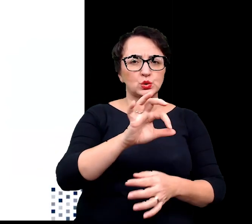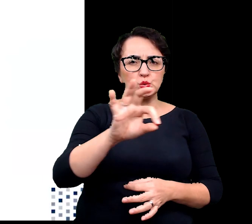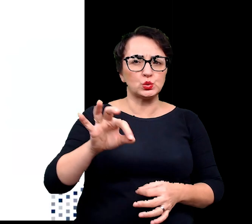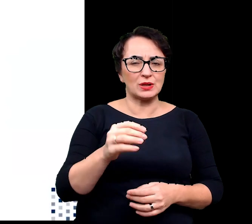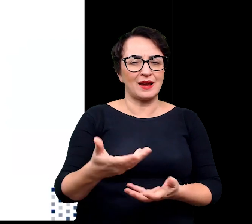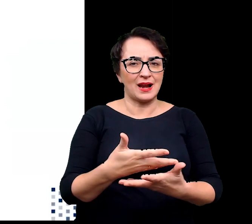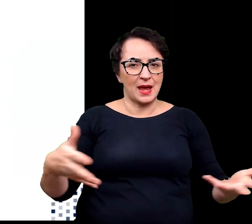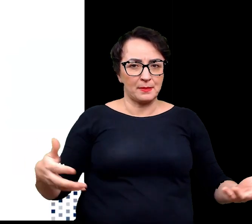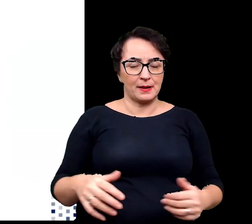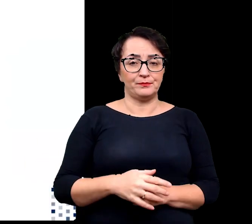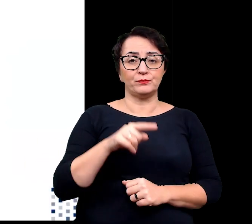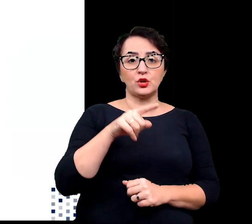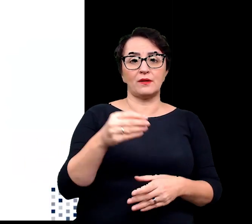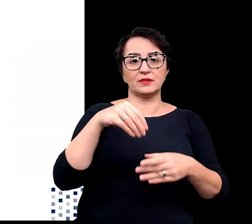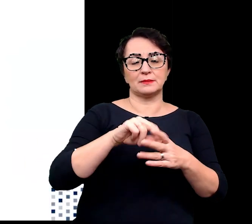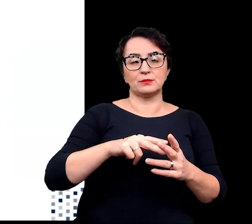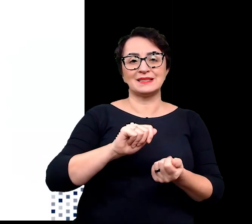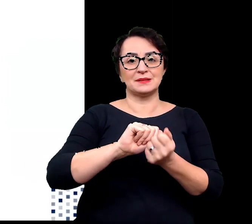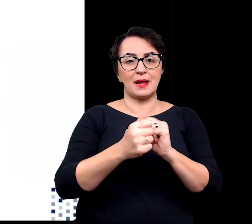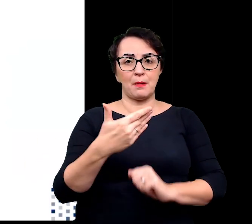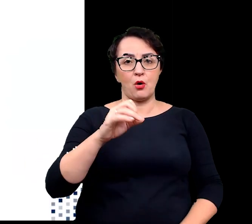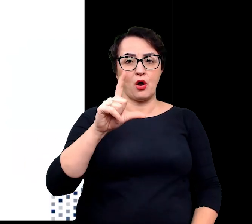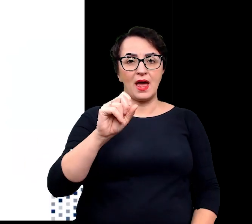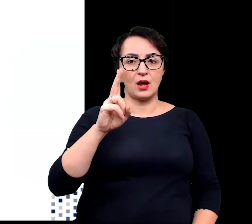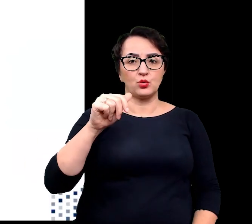Mechanizmy te obejmują zmiany molekularne biochemiczne,